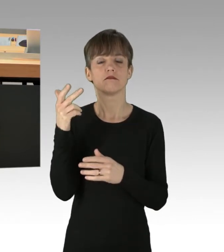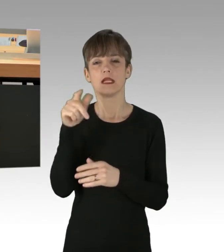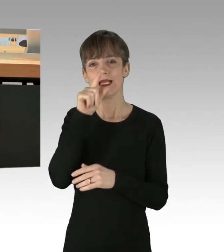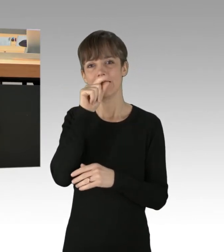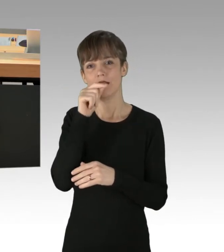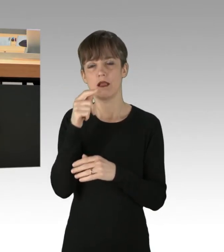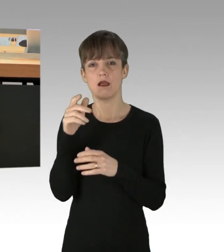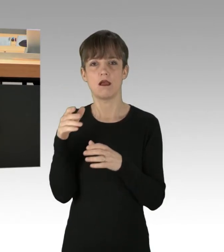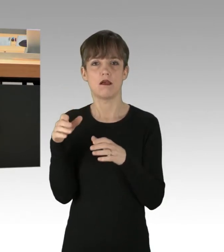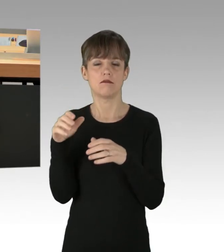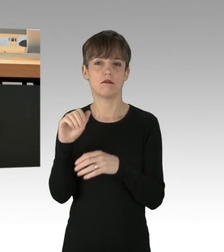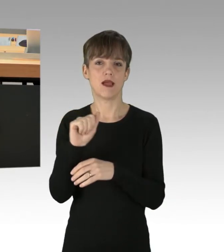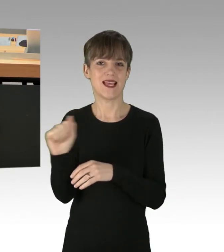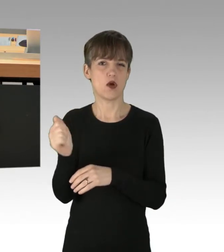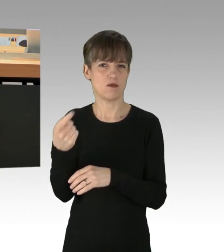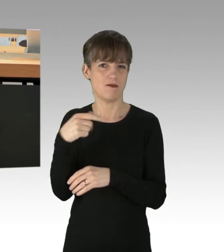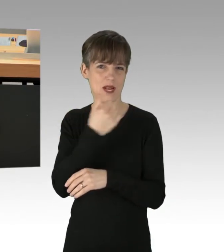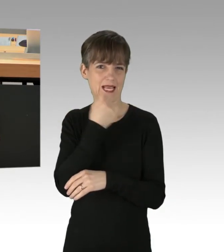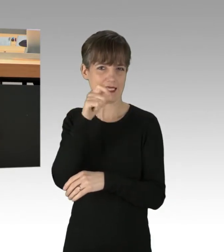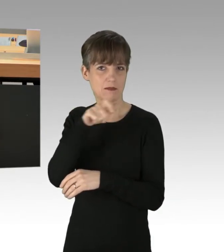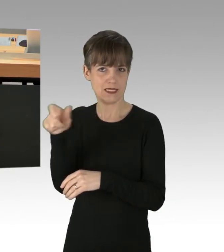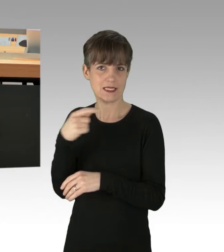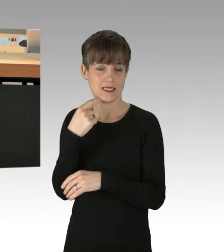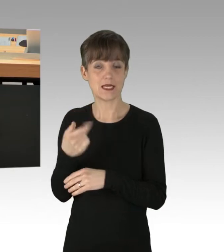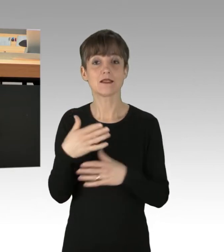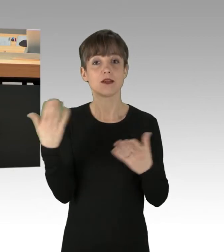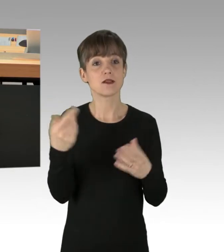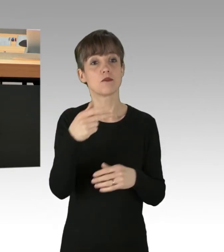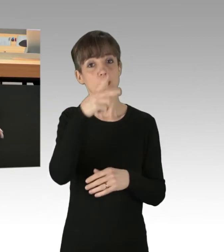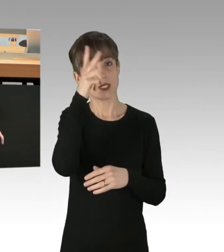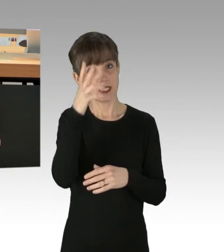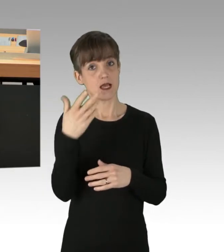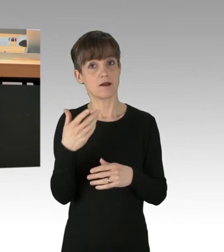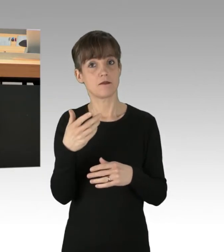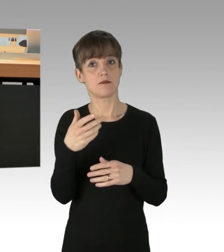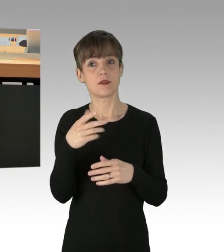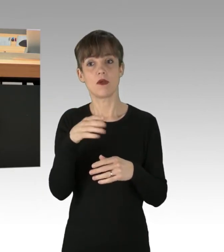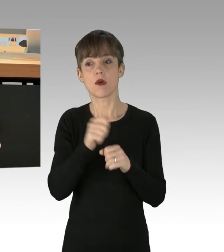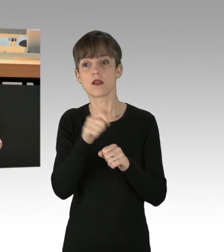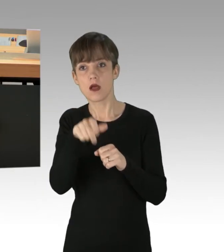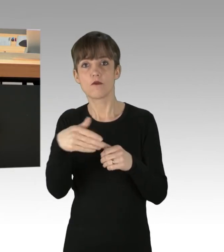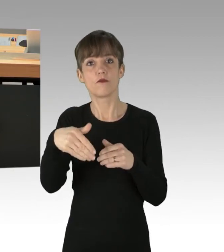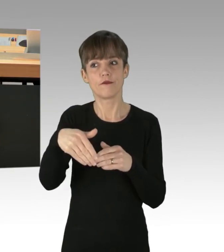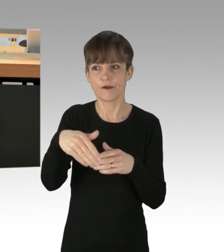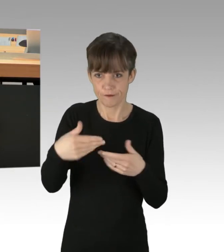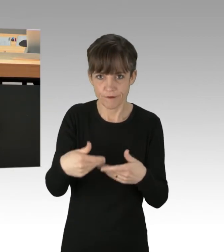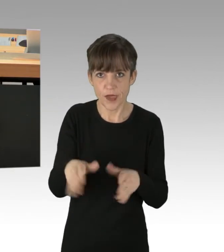der Extremisten, dass von der Polizei Freigelassene auch am Mittwoch wieder Zufahrten der A100 blockieren. Und das taten sie dann auch wieder